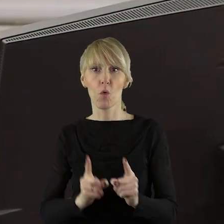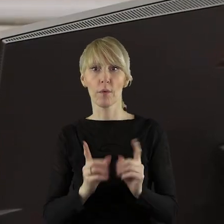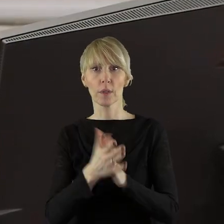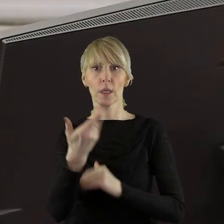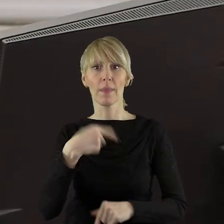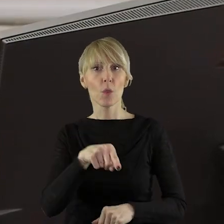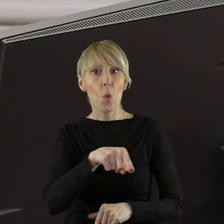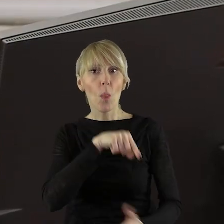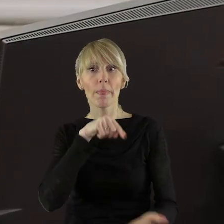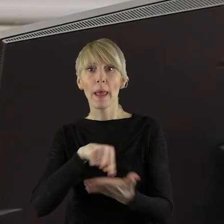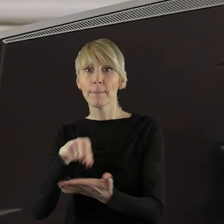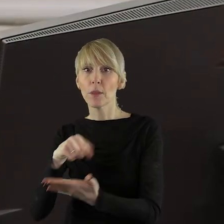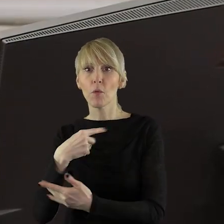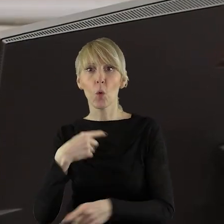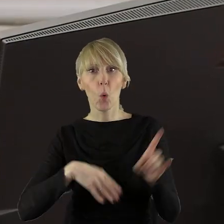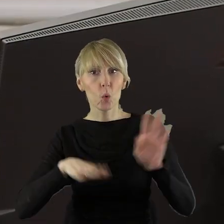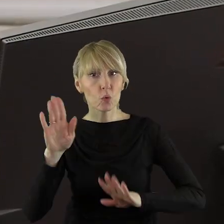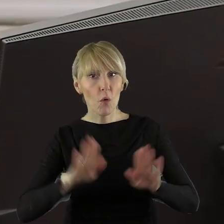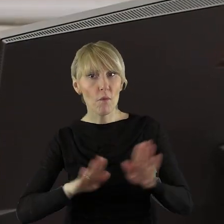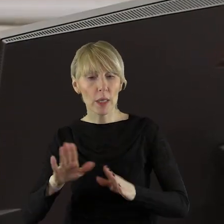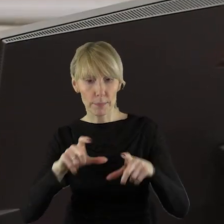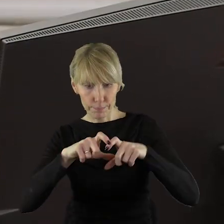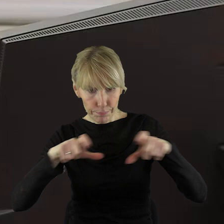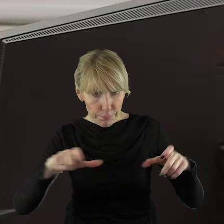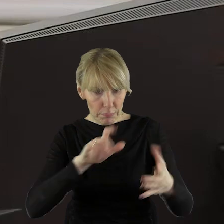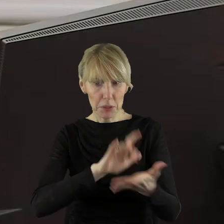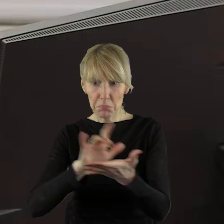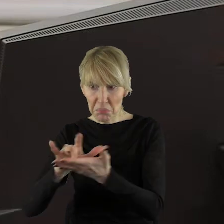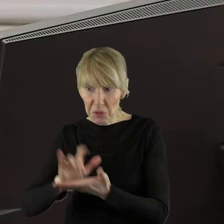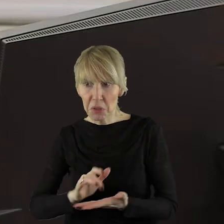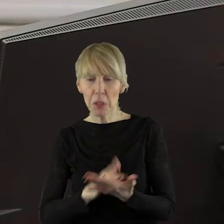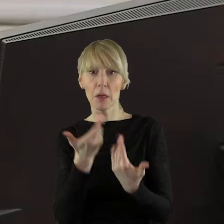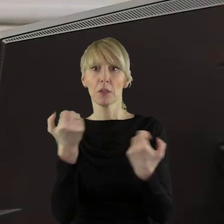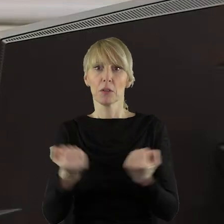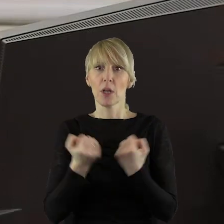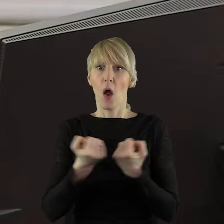do głosowania. Gdyby się coś zadziało, bardzo proszę, żeby państwo to zgłaszali